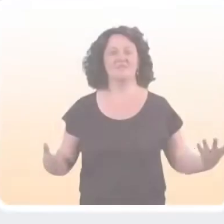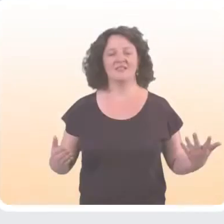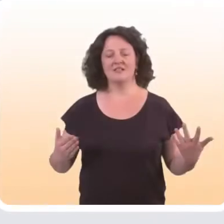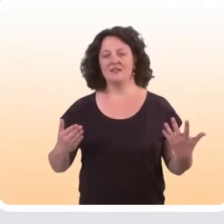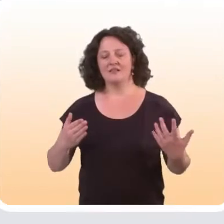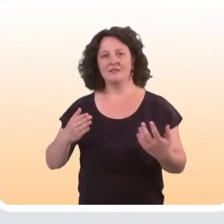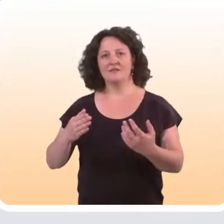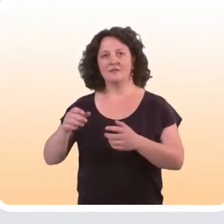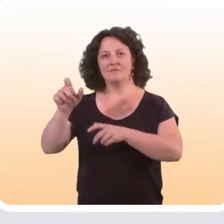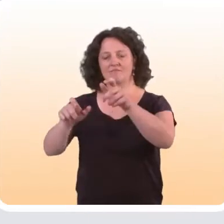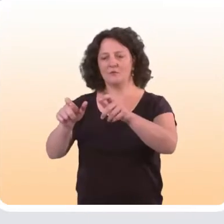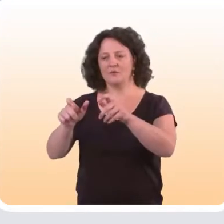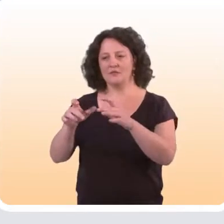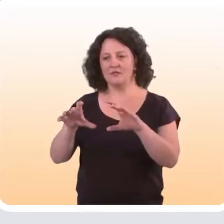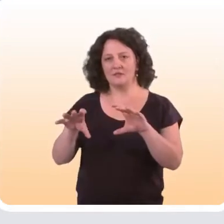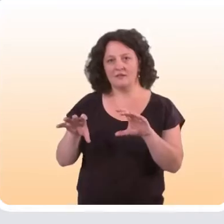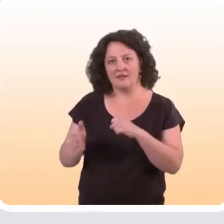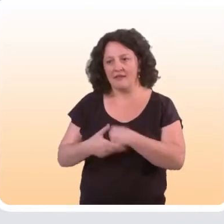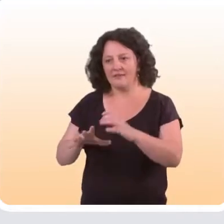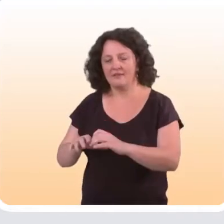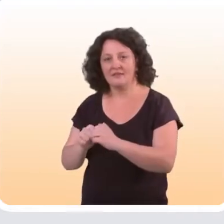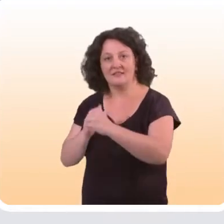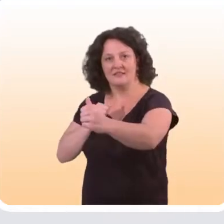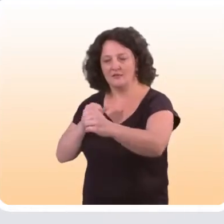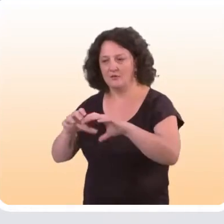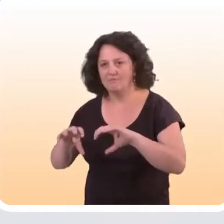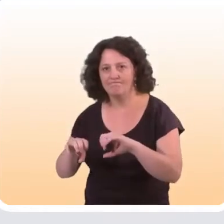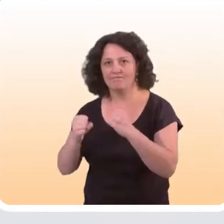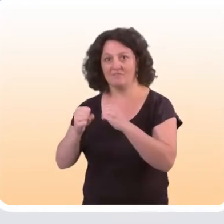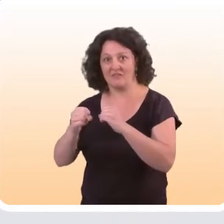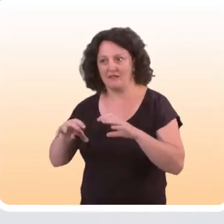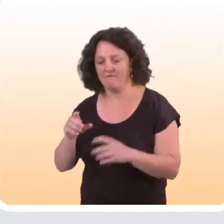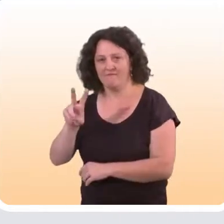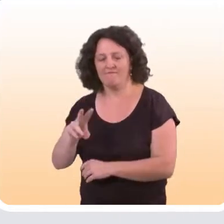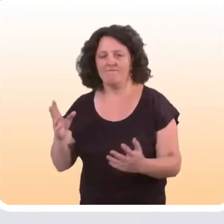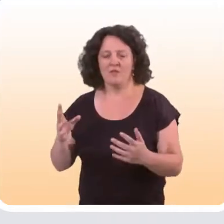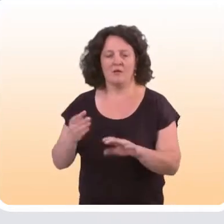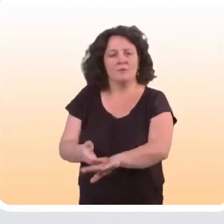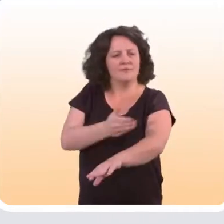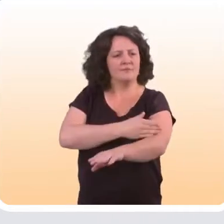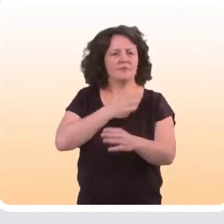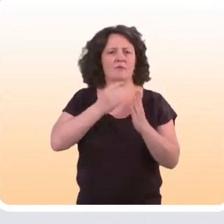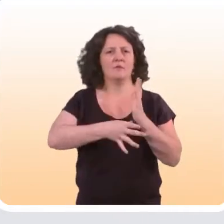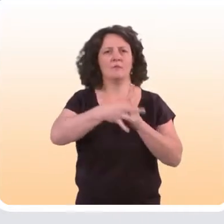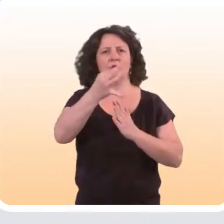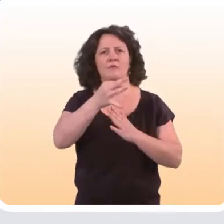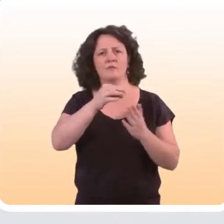Sur quels sujets ces dispositifs d’aide à distance en prévention sont efficaces ? On avait réalisé une revue de littérature qui a été publiée en 2014,